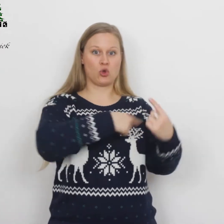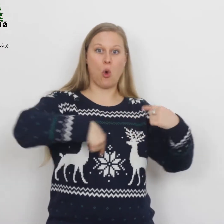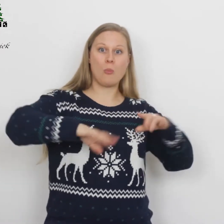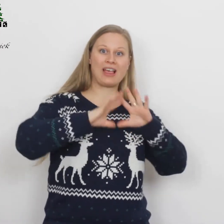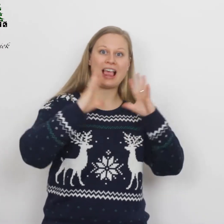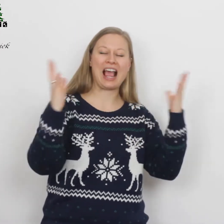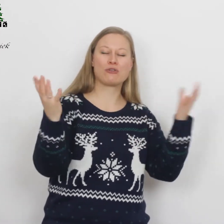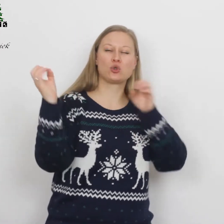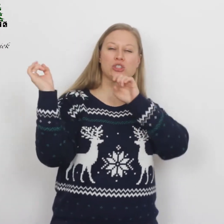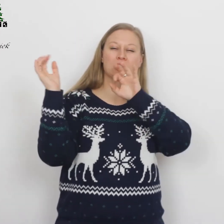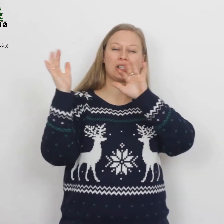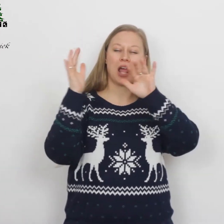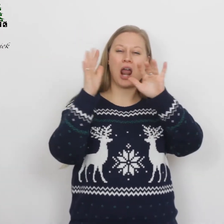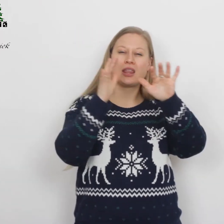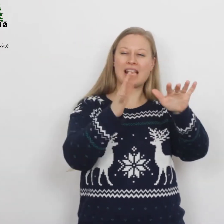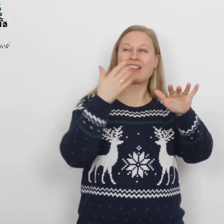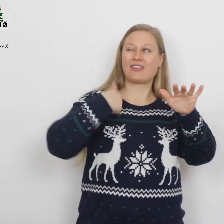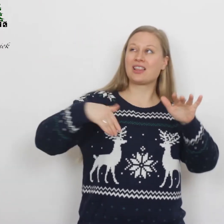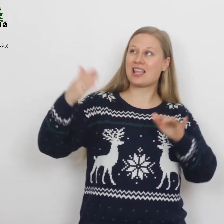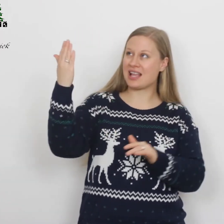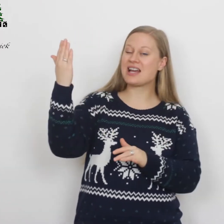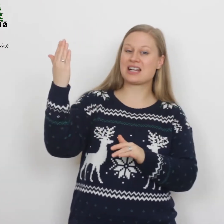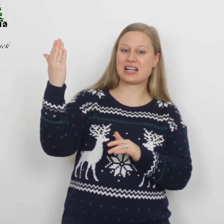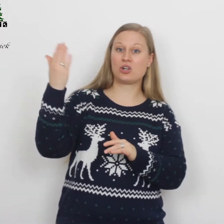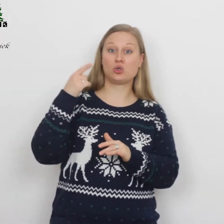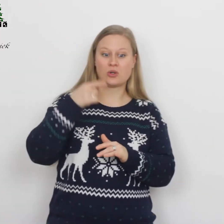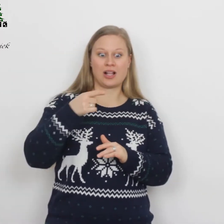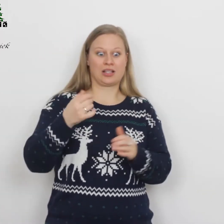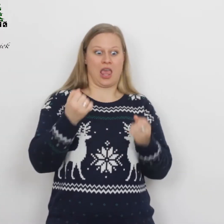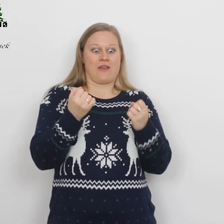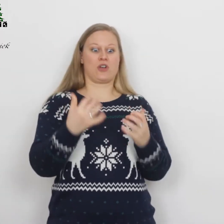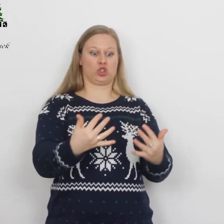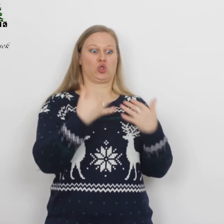…door het stalende licht van de Heer, zodat ze hevig schrokken.